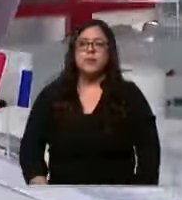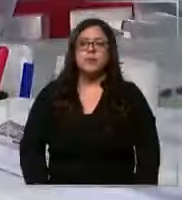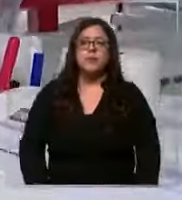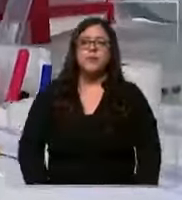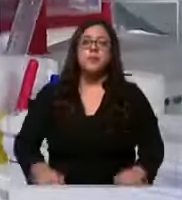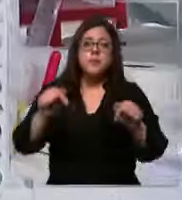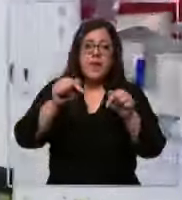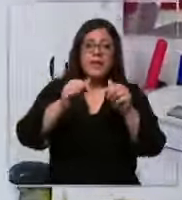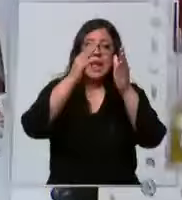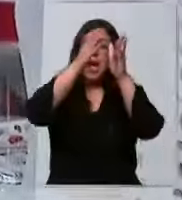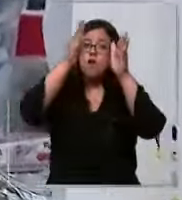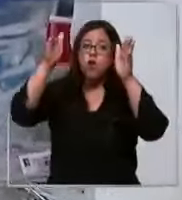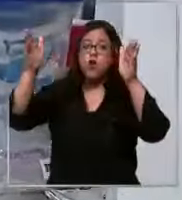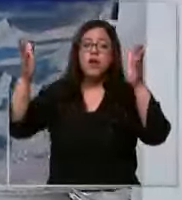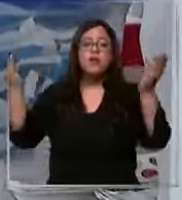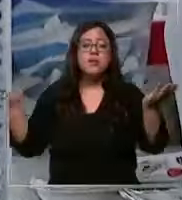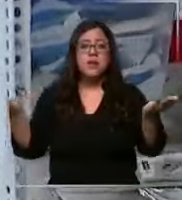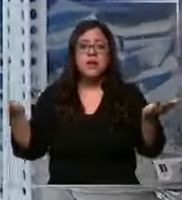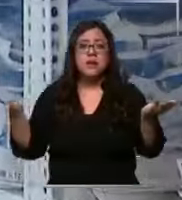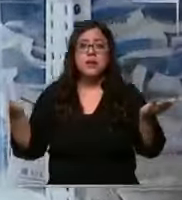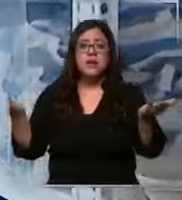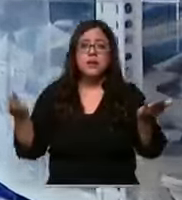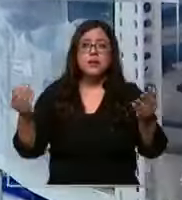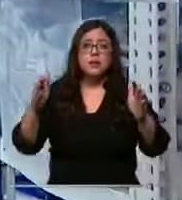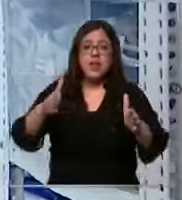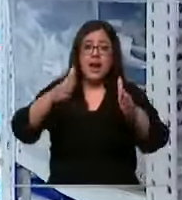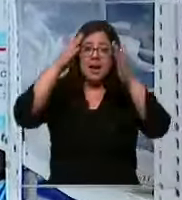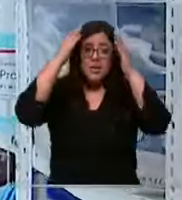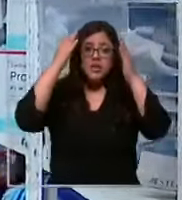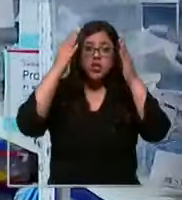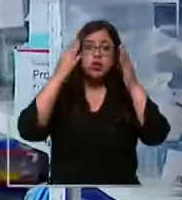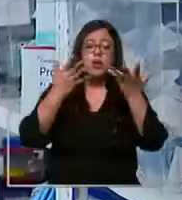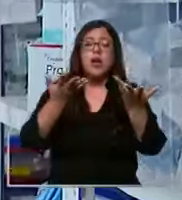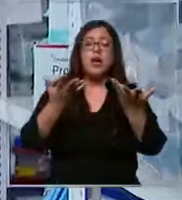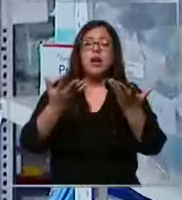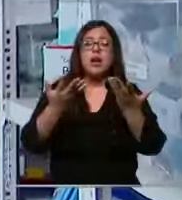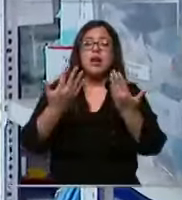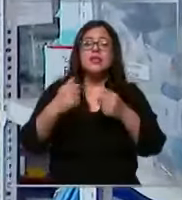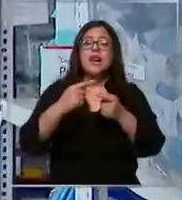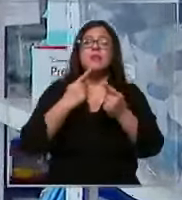corresponde a la parte atención ambulatoria endoscopía eso Y ustedes ven La gran cantidad